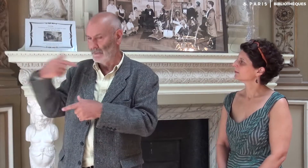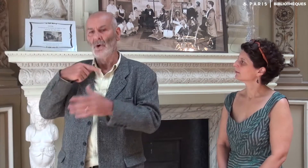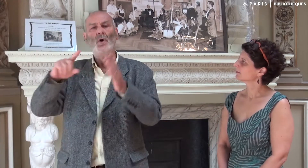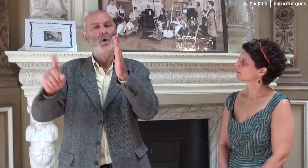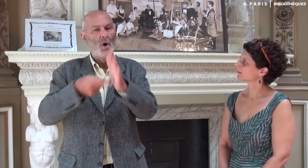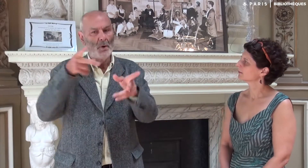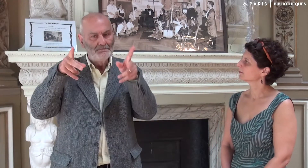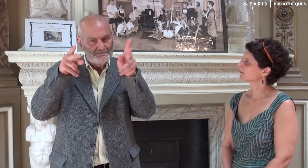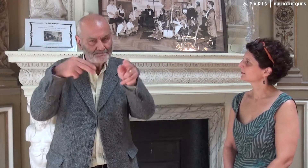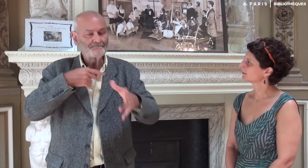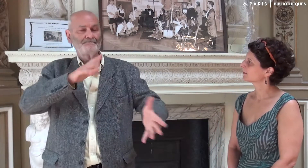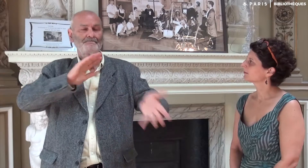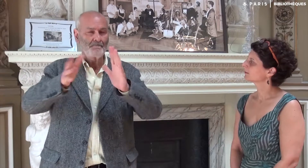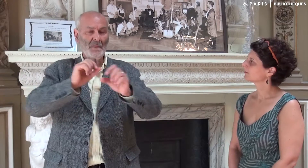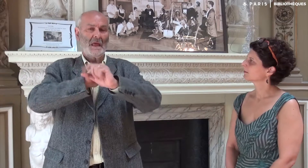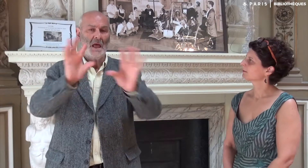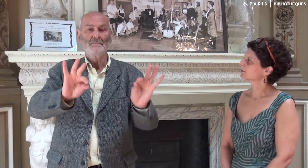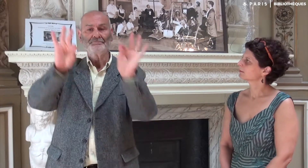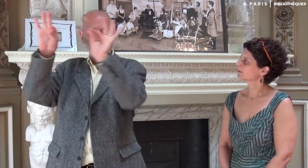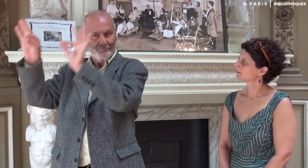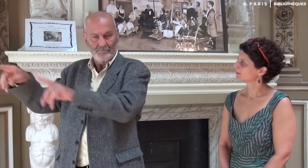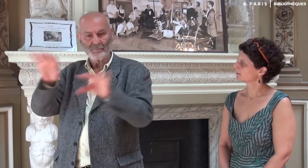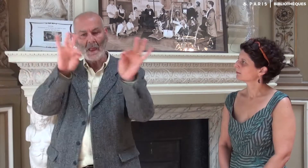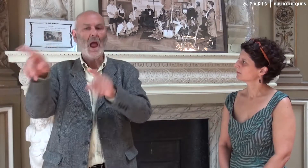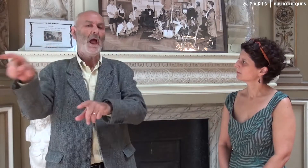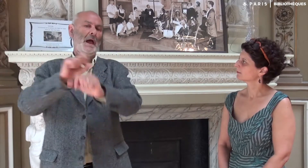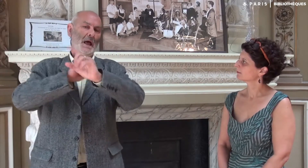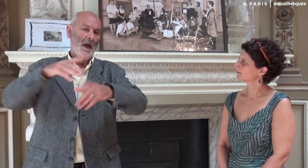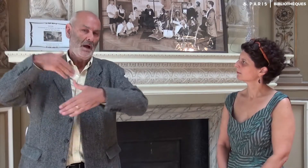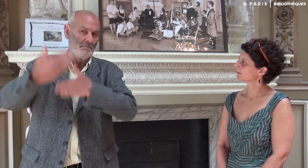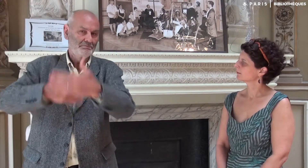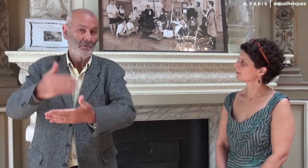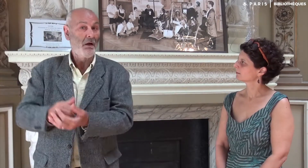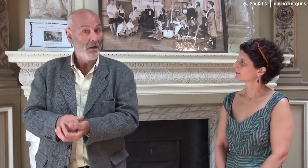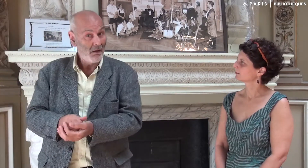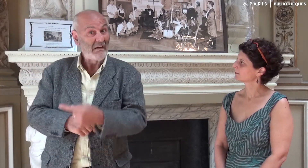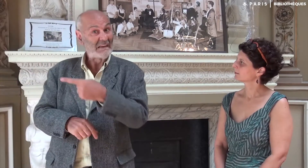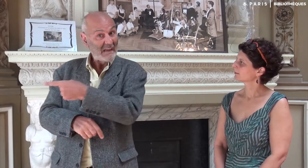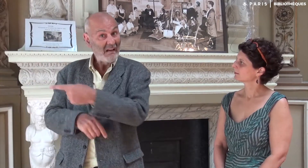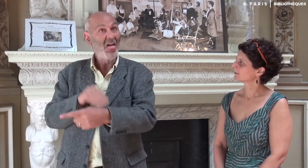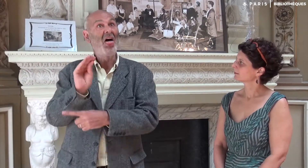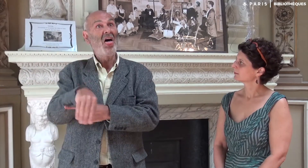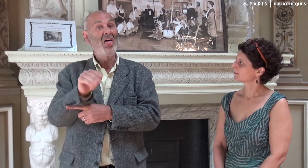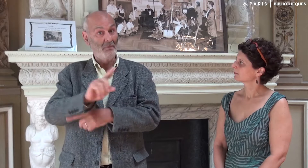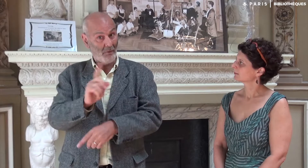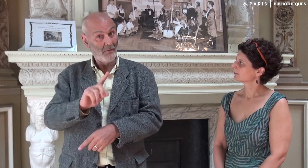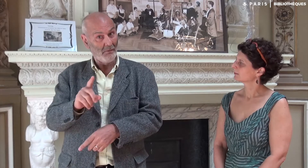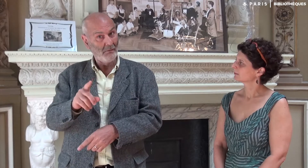Du coup je recommençais la séquence et lui redonnais. Cela lui permettait d’avancer. Elle ne s’en moquait pas,